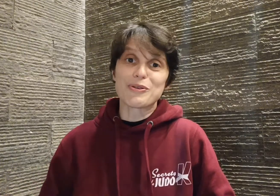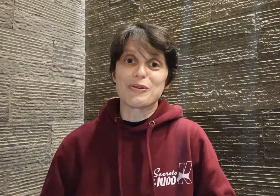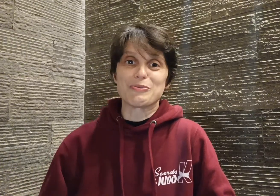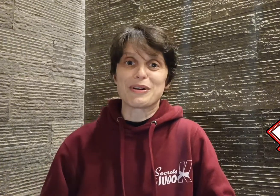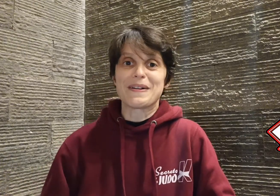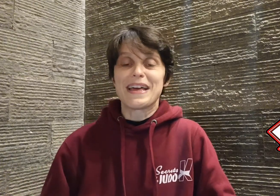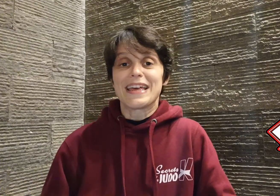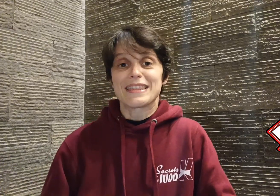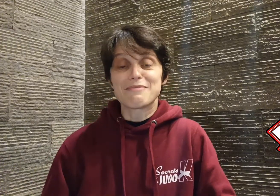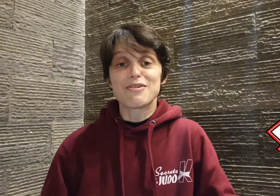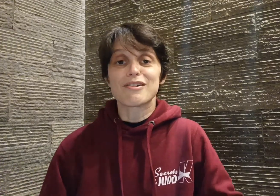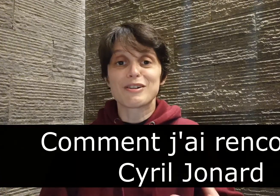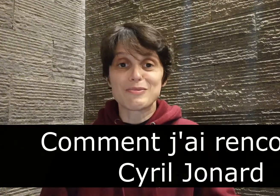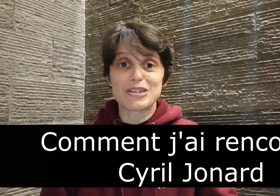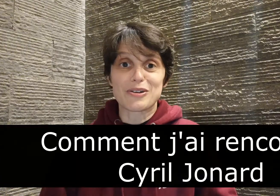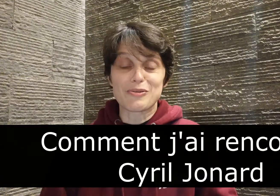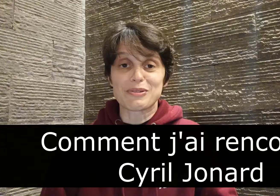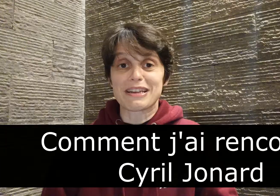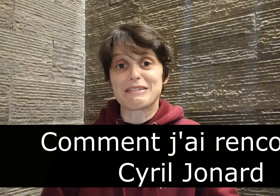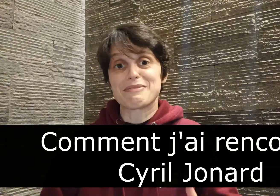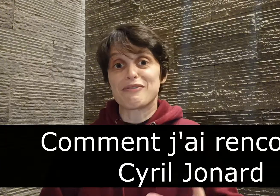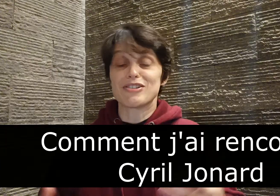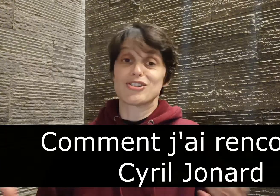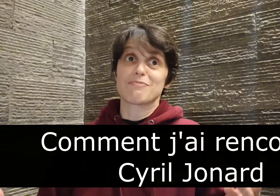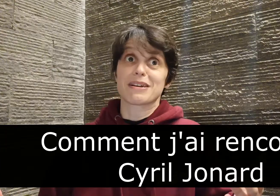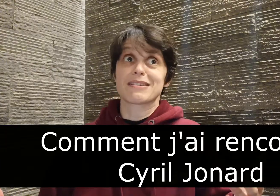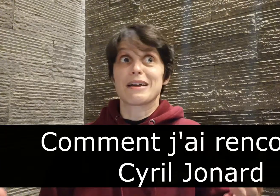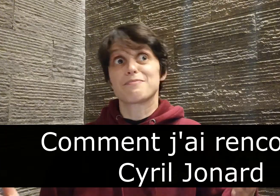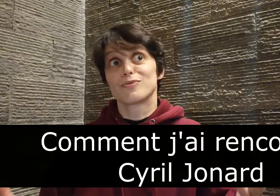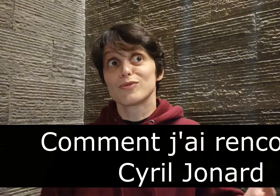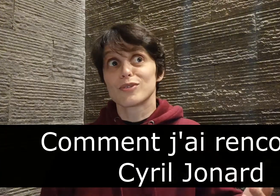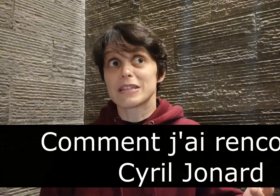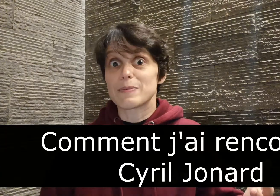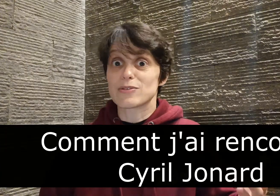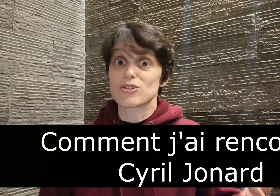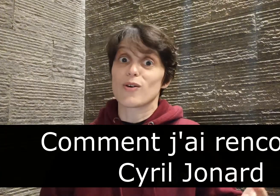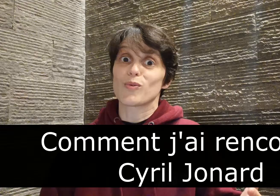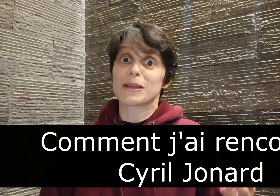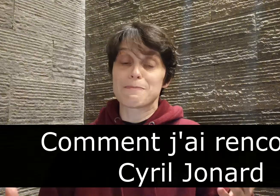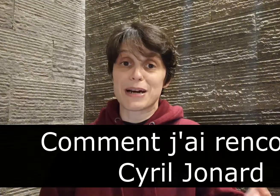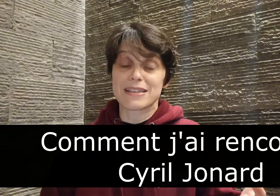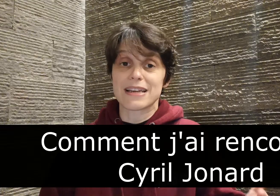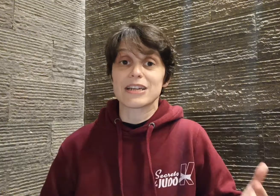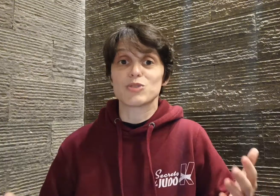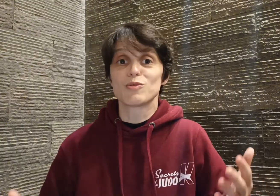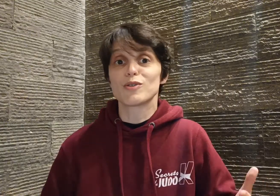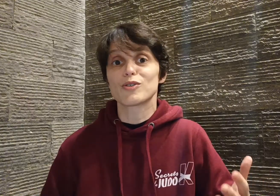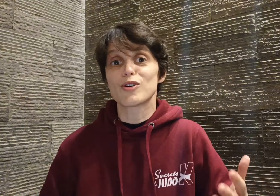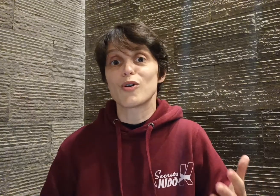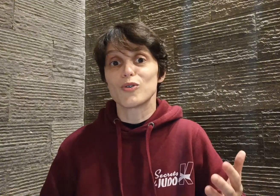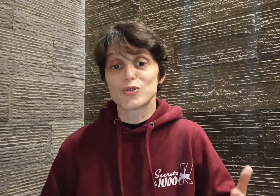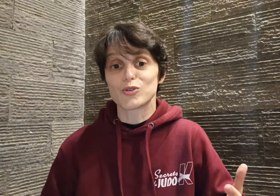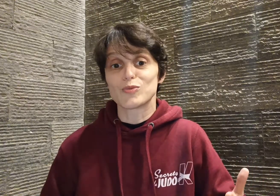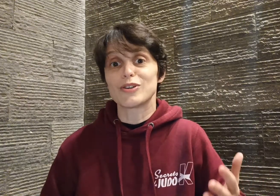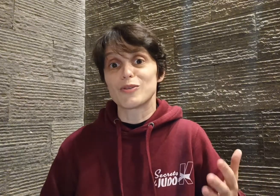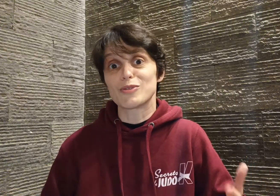grand nombre. D'abord comment je l'ai rencontré ? En fait, j'ai presque un peu honte de le dire, parce que je l'ai rencontré par hasard et je me demande encore aujourd'hui comment j'ai